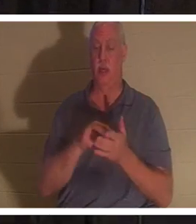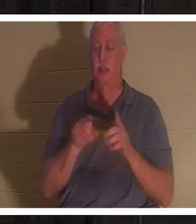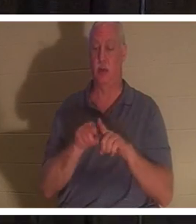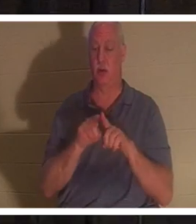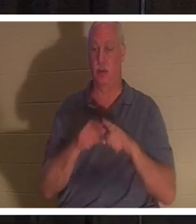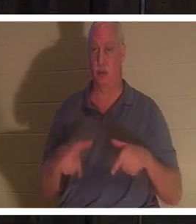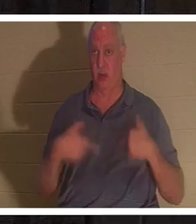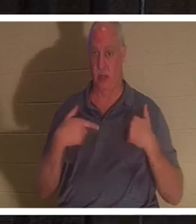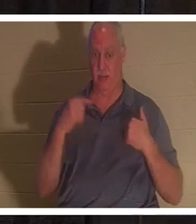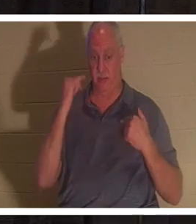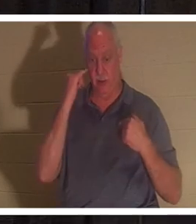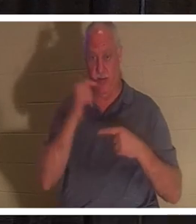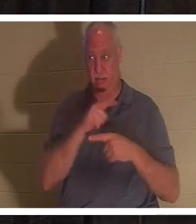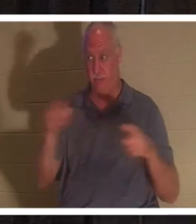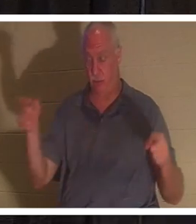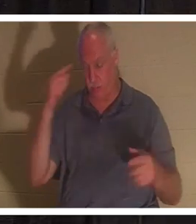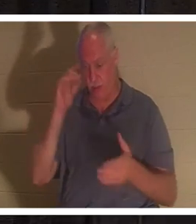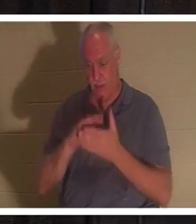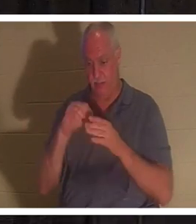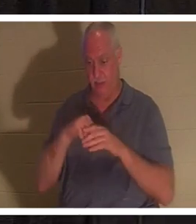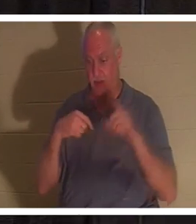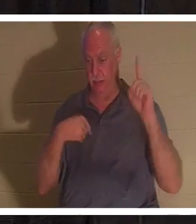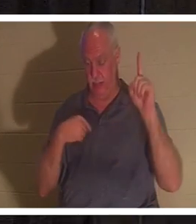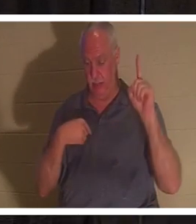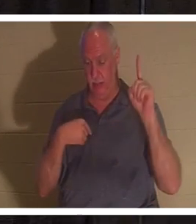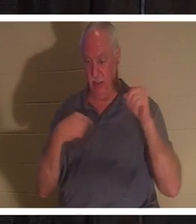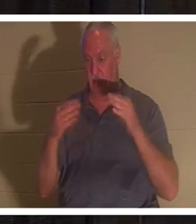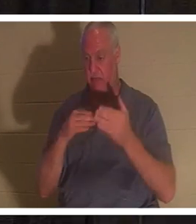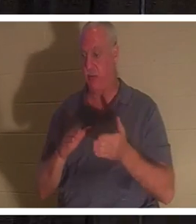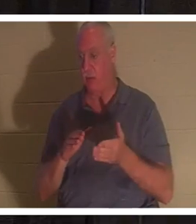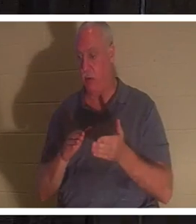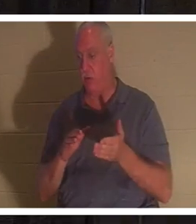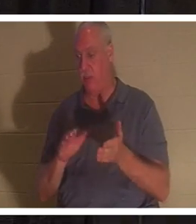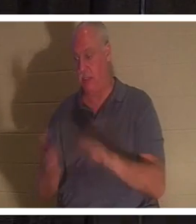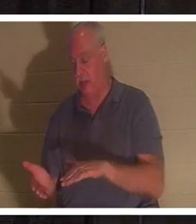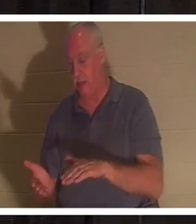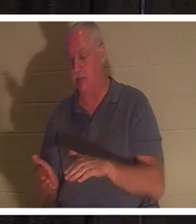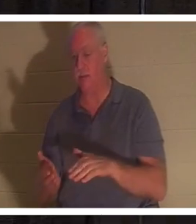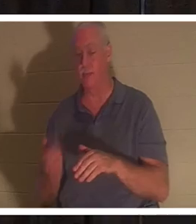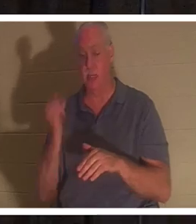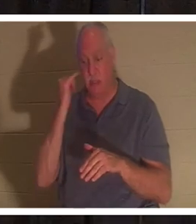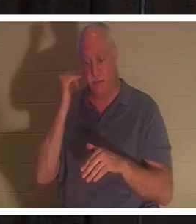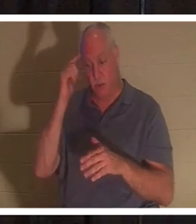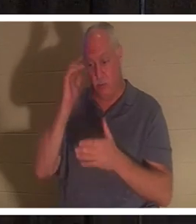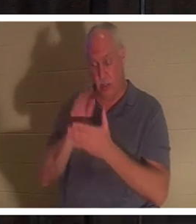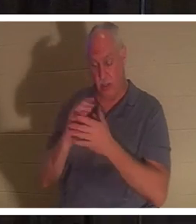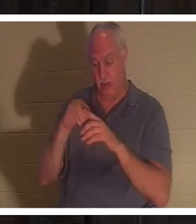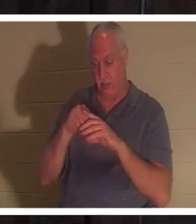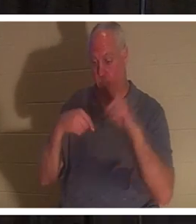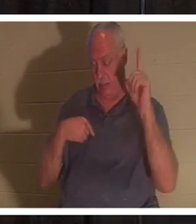в Меня будет жить, даже если и умрет; а всякий живущий и верующий в Меня не умрет вовек».